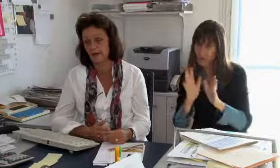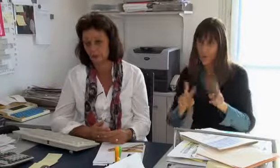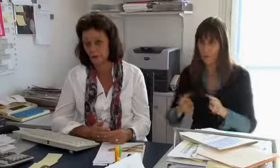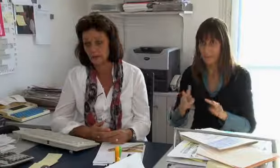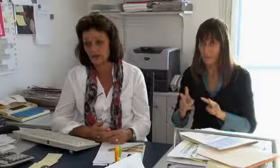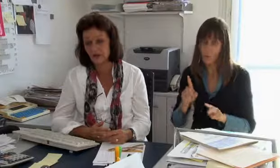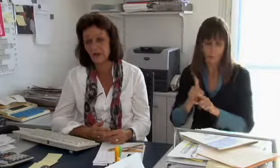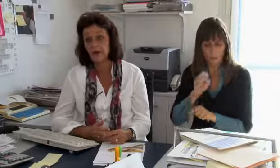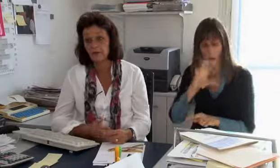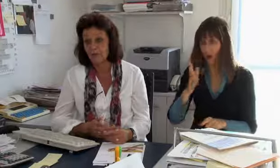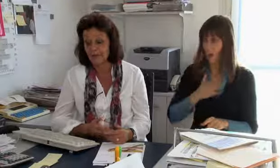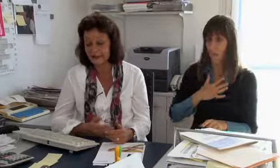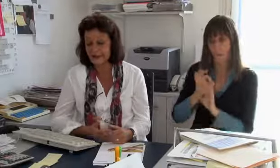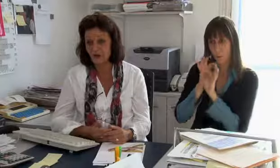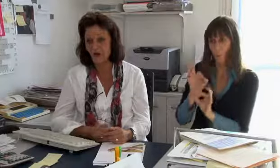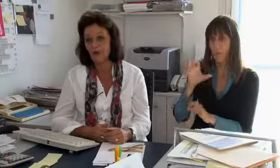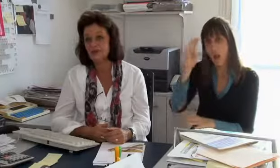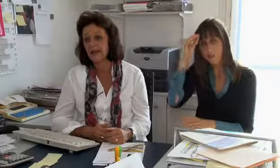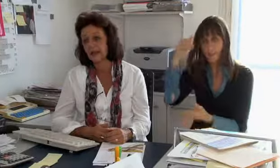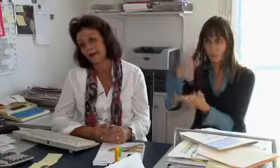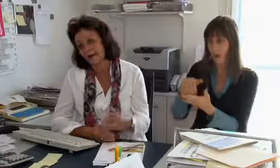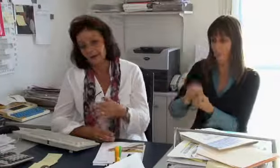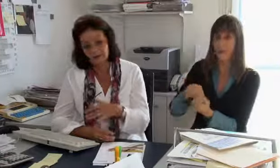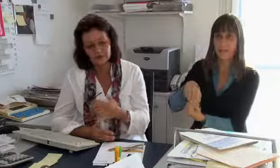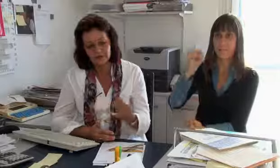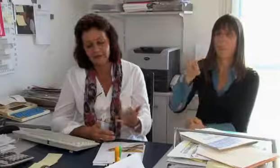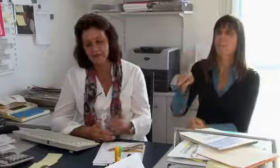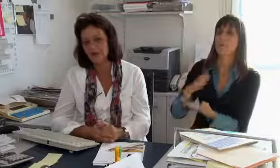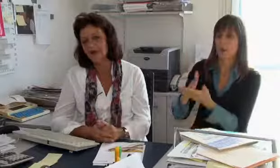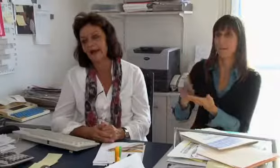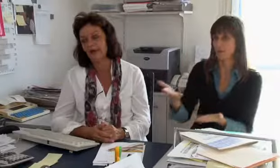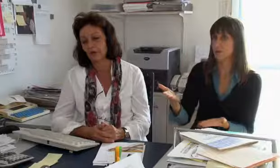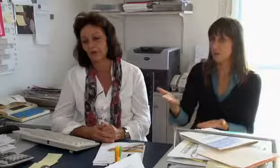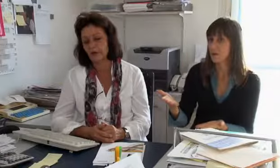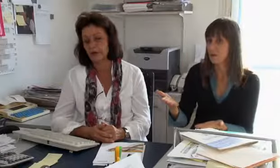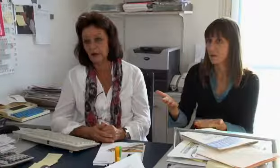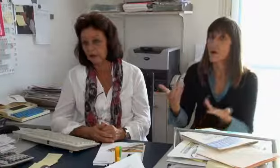Videovermittlung braucht ganz klar einen diplomierten, gut ausgebildeten Dolmetscher, welcher diesen Dienst